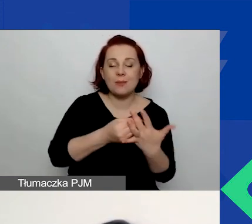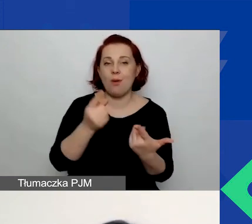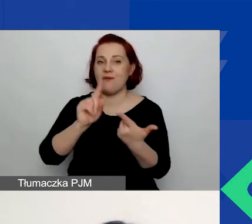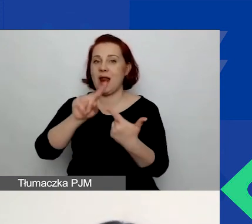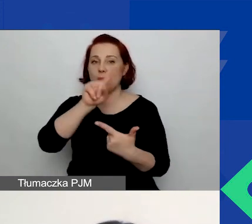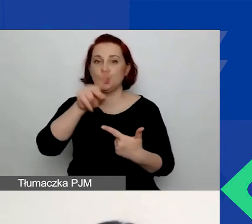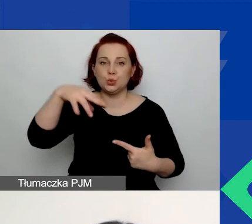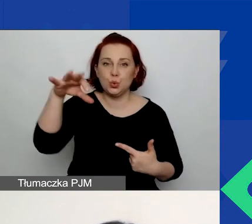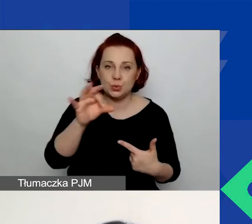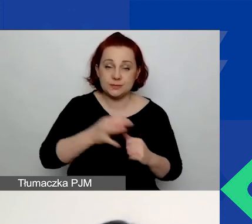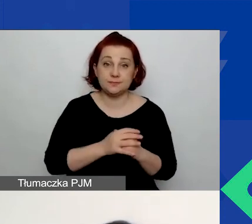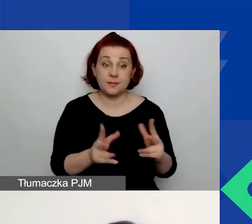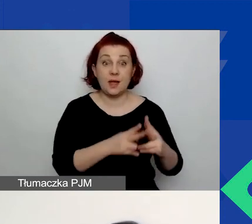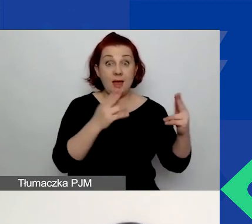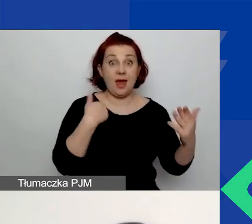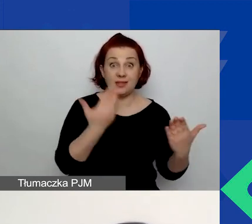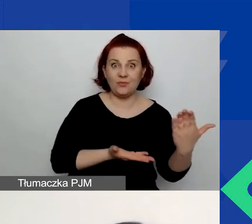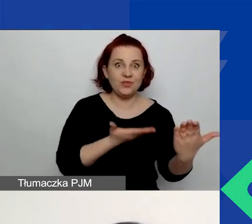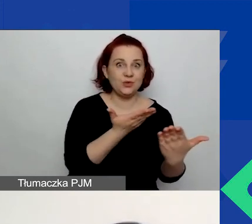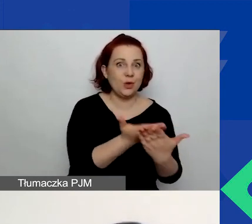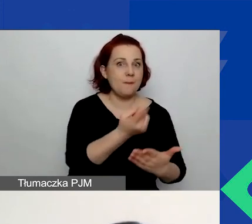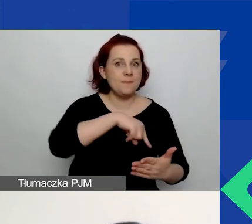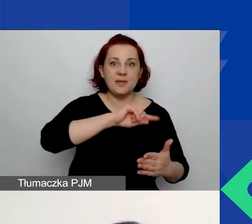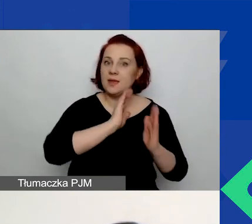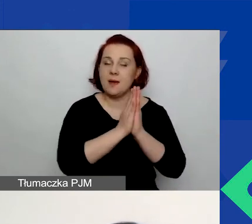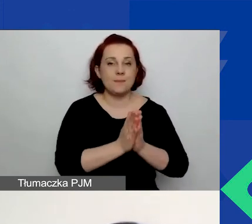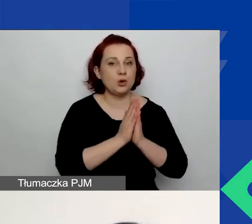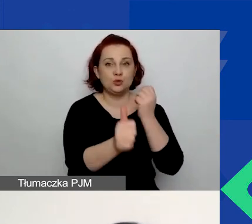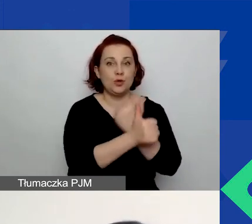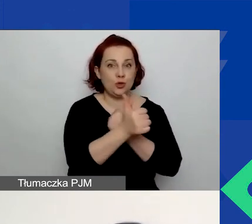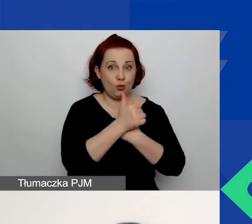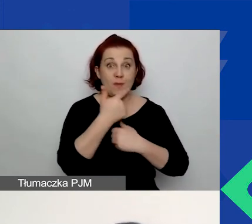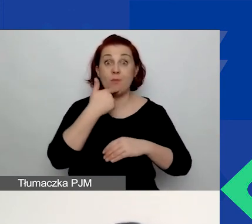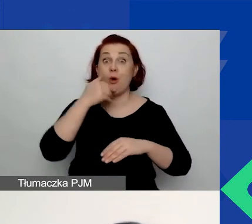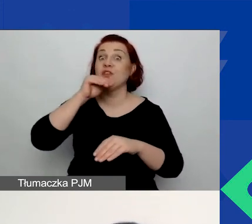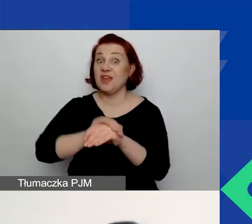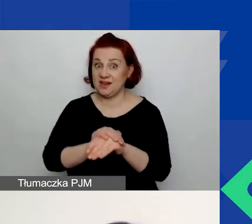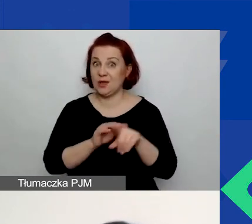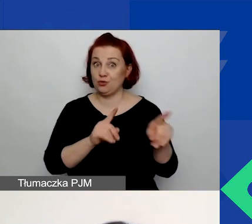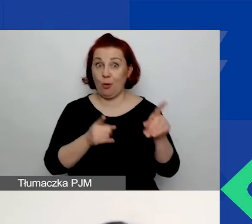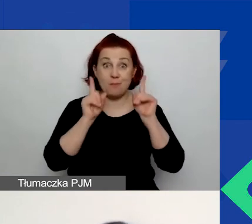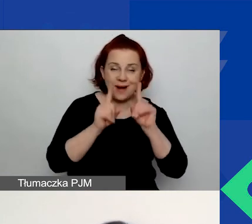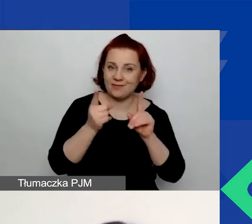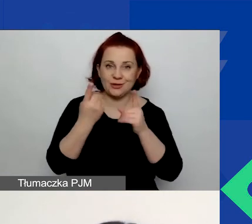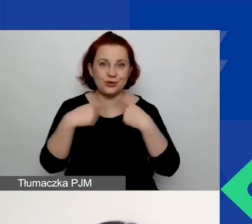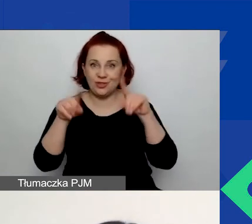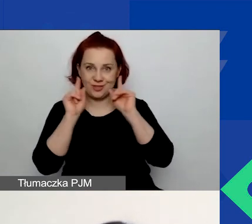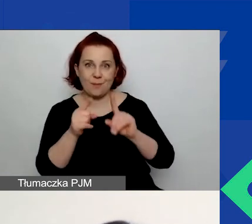Na etapie składania wniosku nie prosimy o żadne dokumenty, które potwierdzałyby prawdziwość tych stwierdzeń.